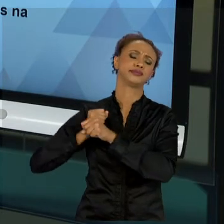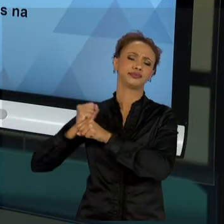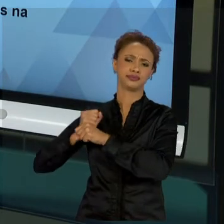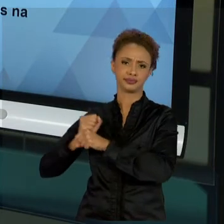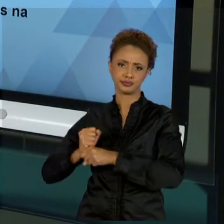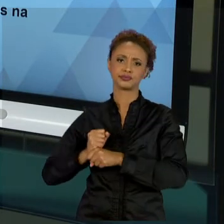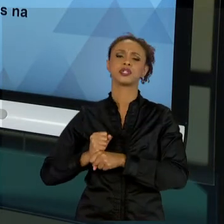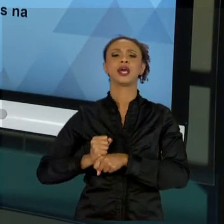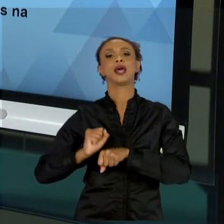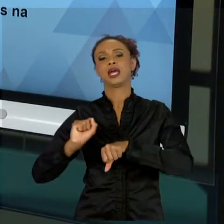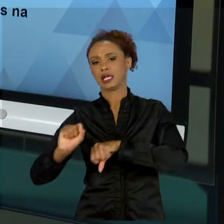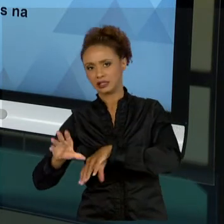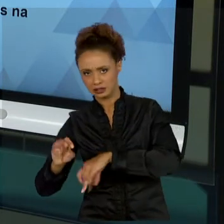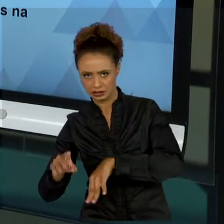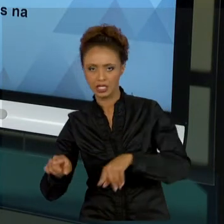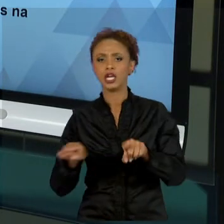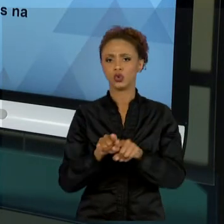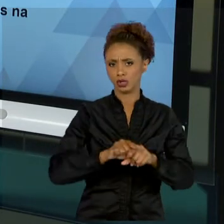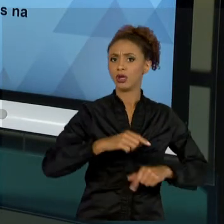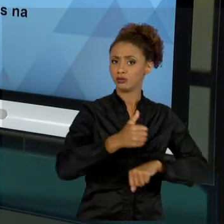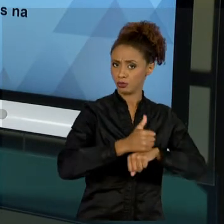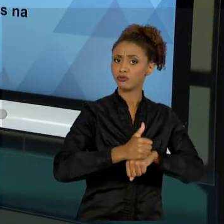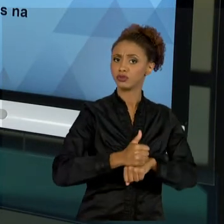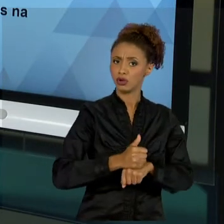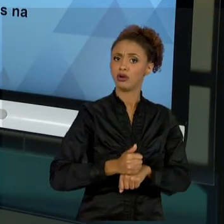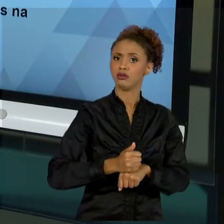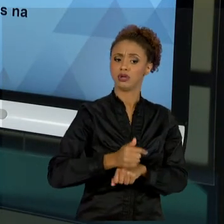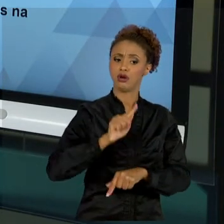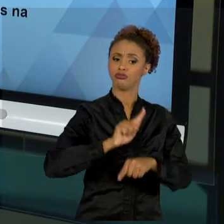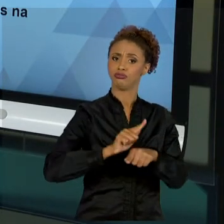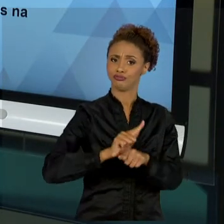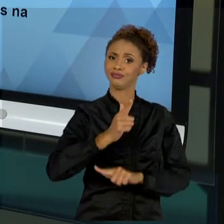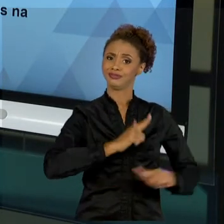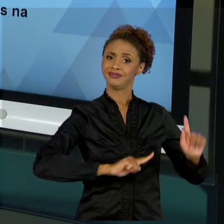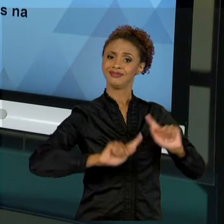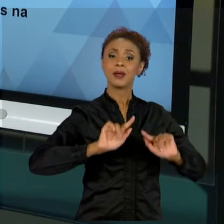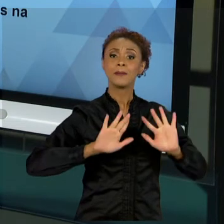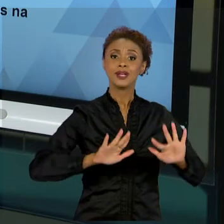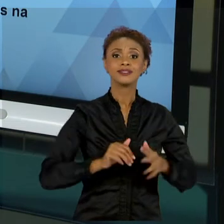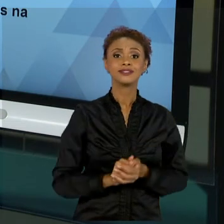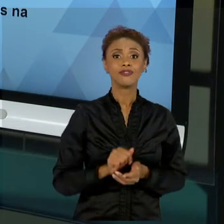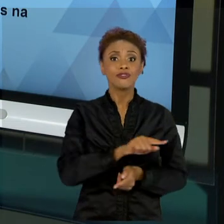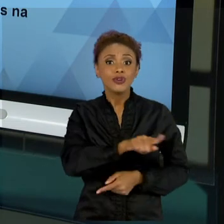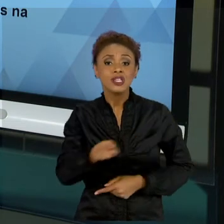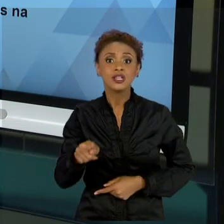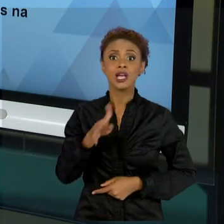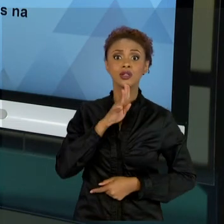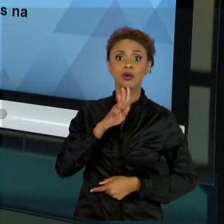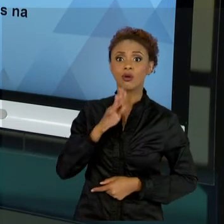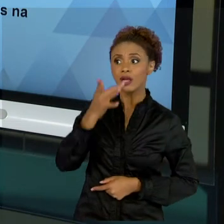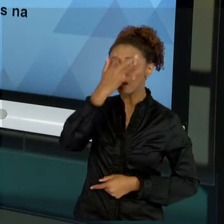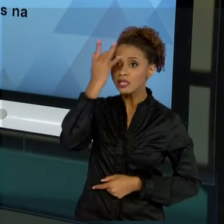GESTOR, NADA MELHOR DO QUE CONHECER PESSOAS QUE ESTÃO NO SEU DIA A DIA TRABALHANDO COM PROJETOS.